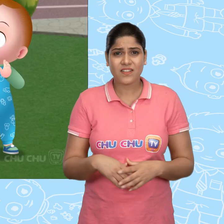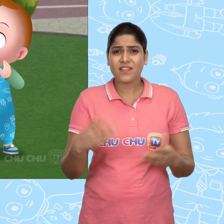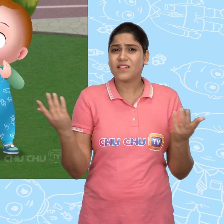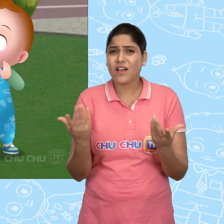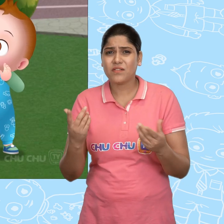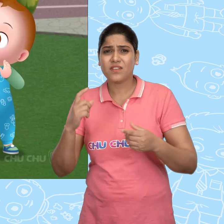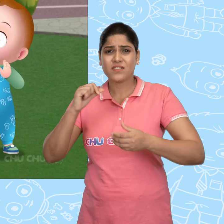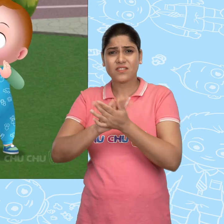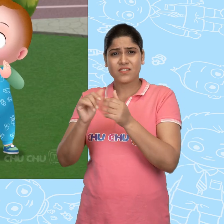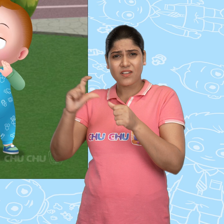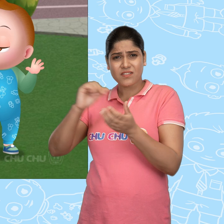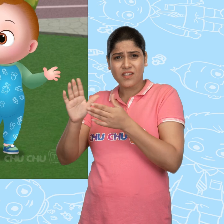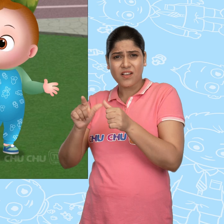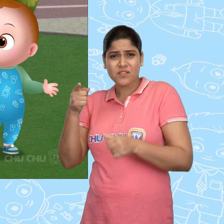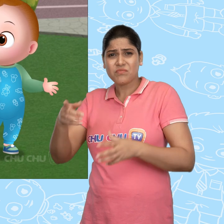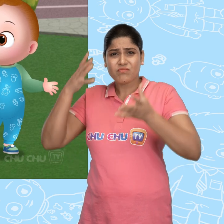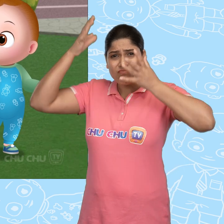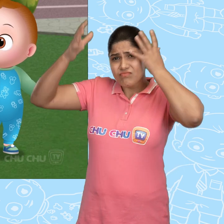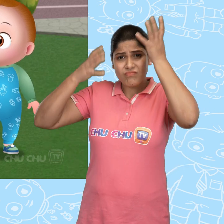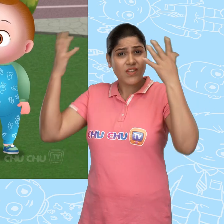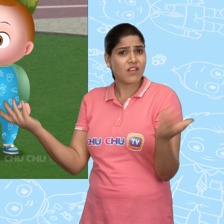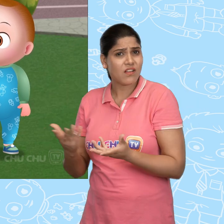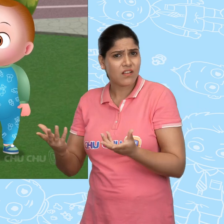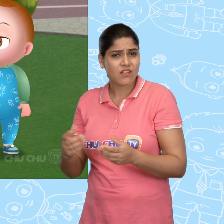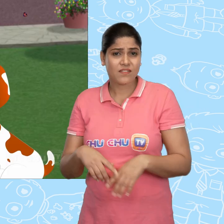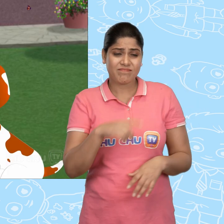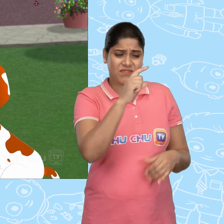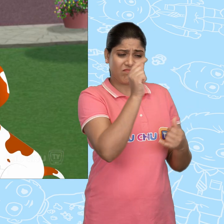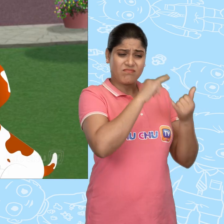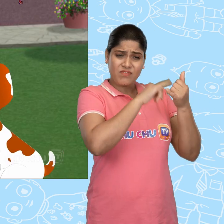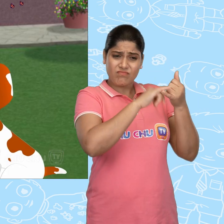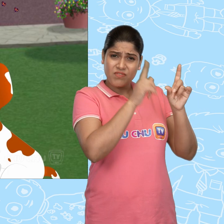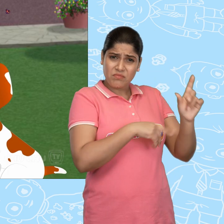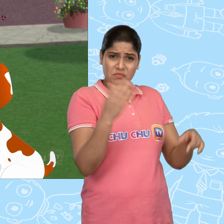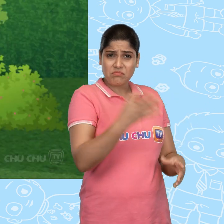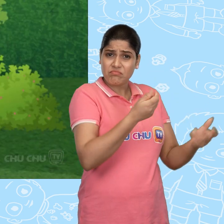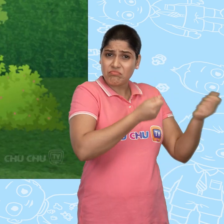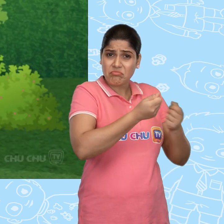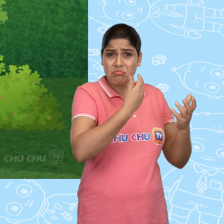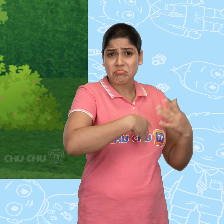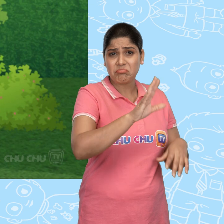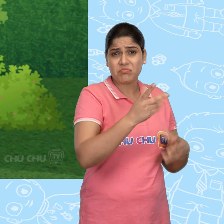क्या हुआ ChaCha? तुम इतने परेशान क्यों हो? Cussly ने मेरी नई गाड़ी ले ली ChuChu!